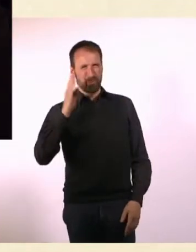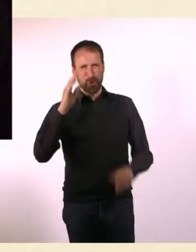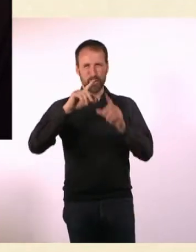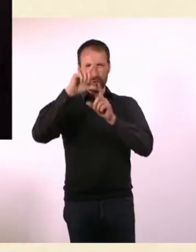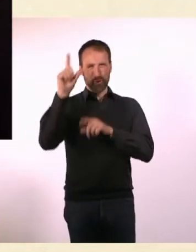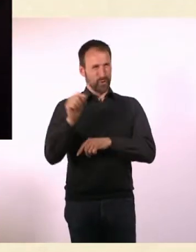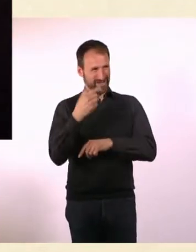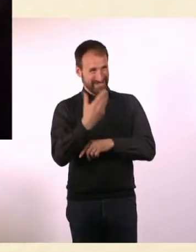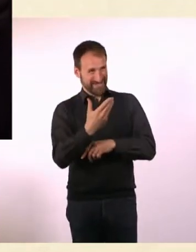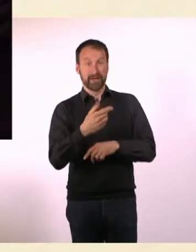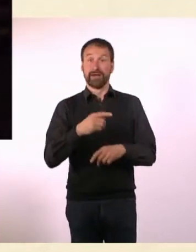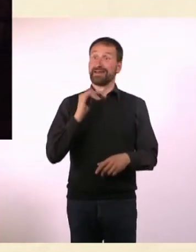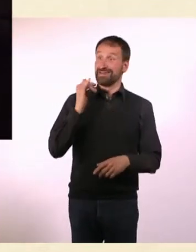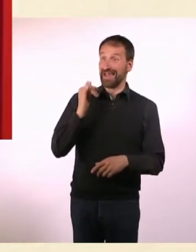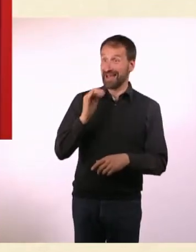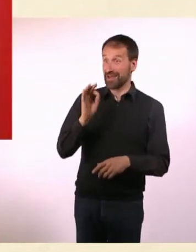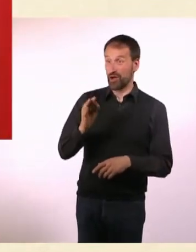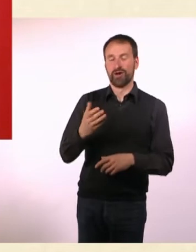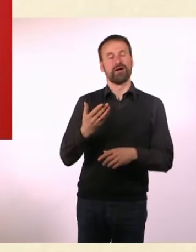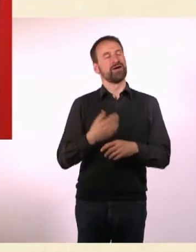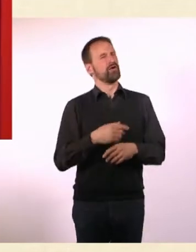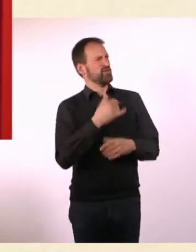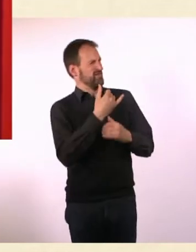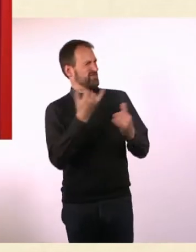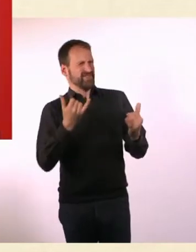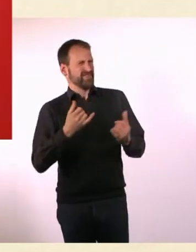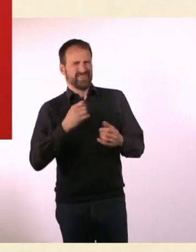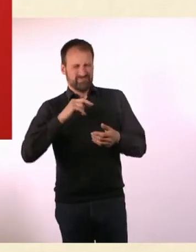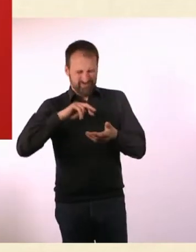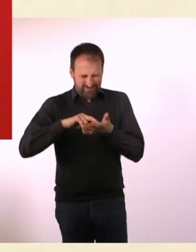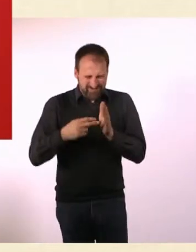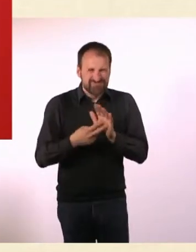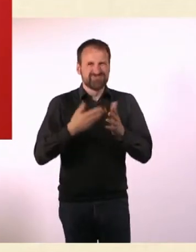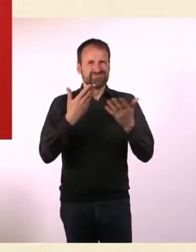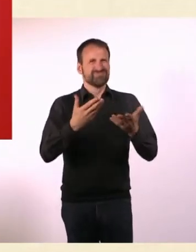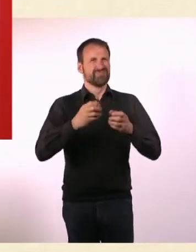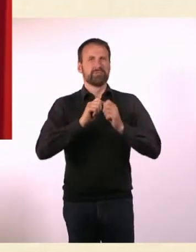So schwer kann das doch nicht sein. Es gibt ja scheinbar so Resorts, das kriege ich auch noch hin.